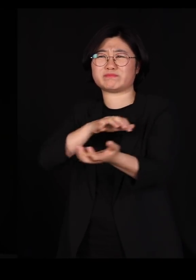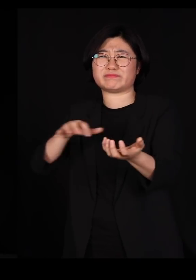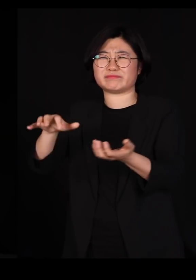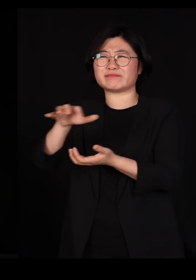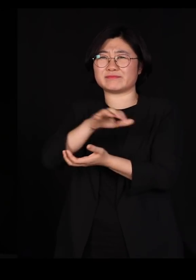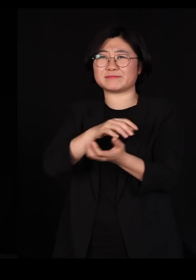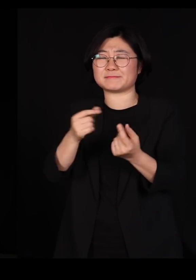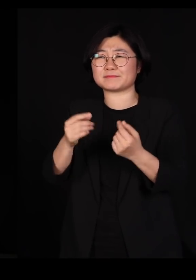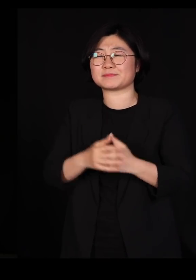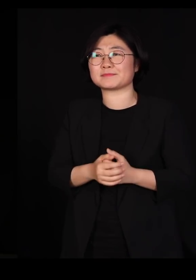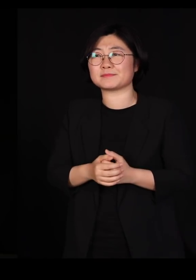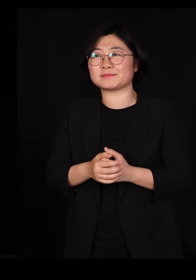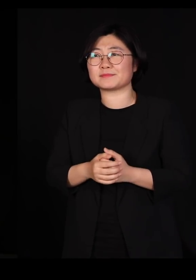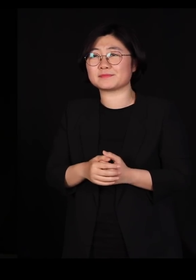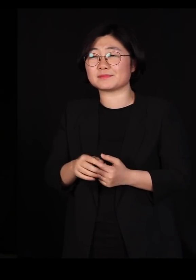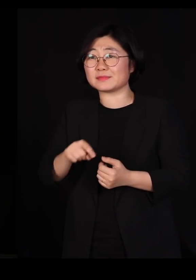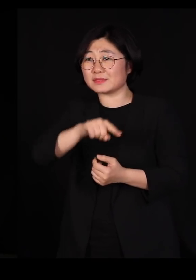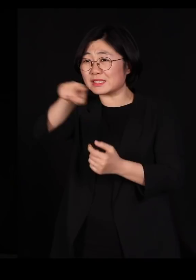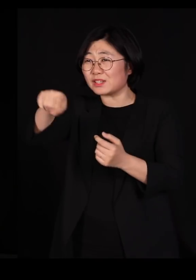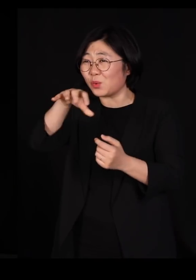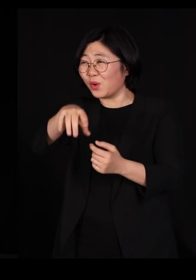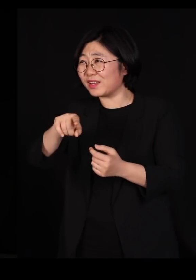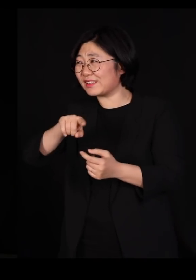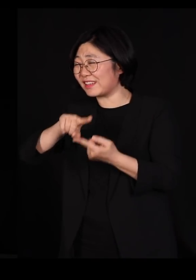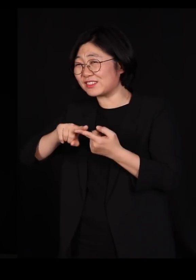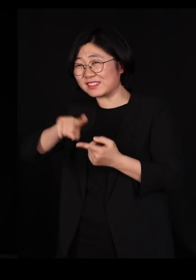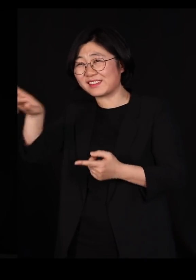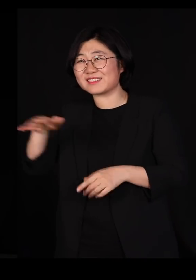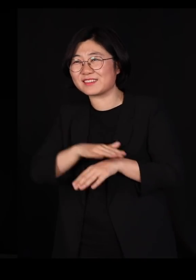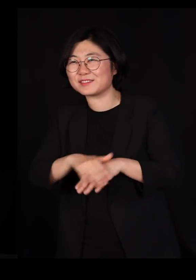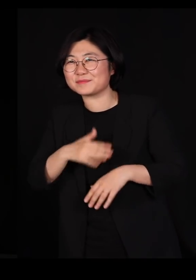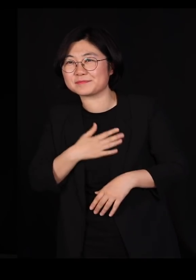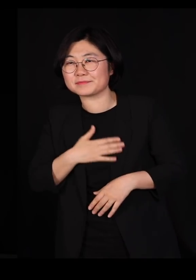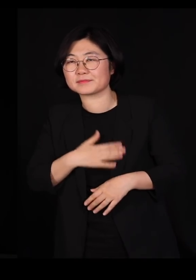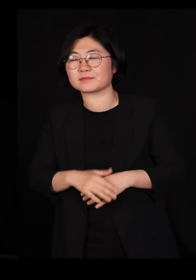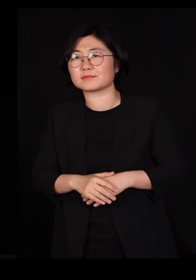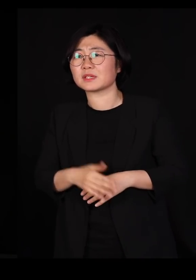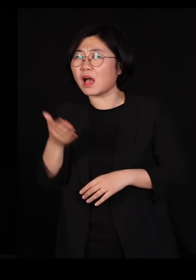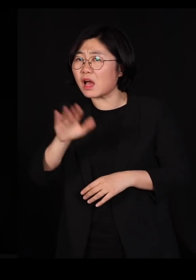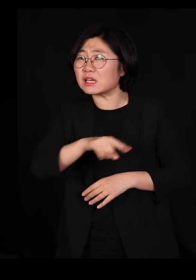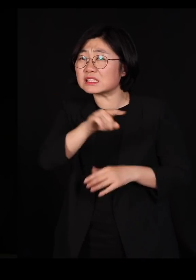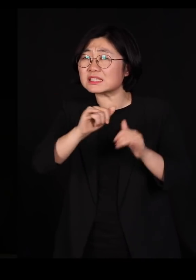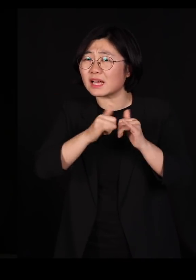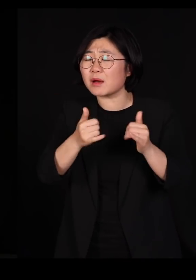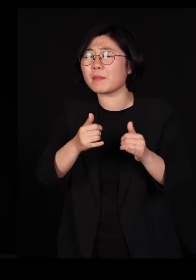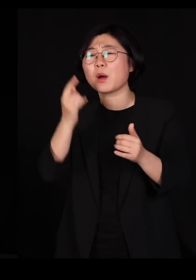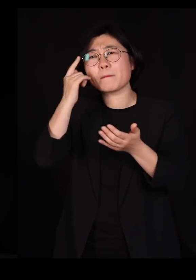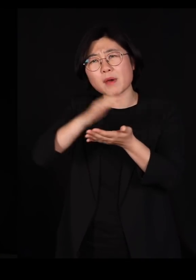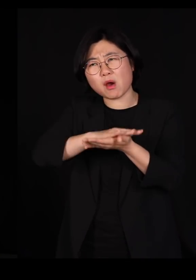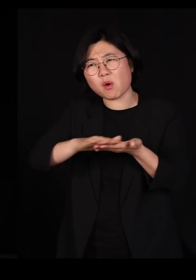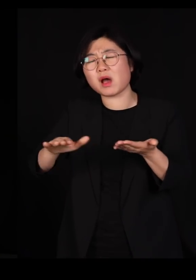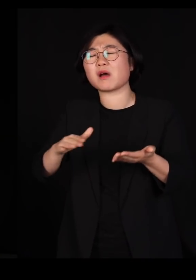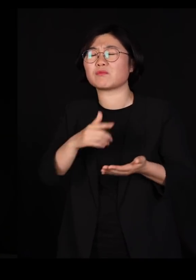그쪽 계신 분들이랑 친분이 있으시면 다 아십니다 그분들도 평화를 사랑하는 좋은 분들입니다